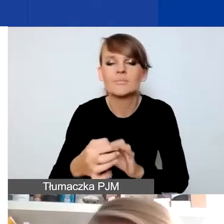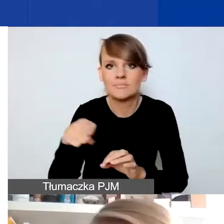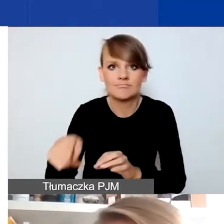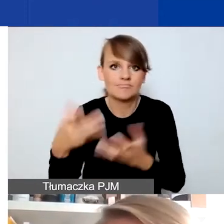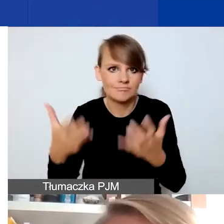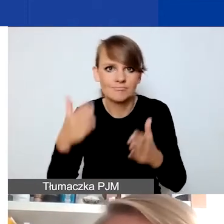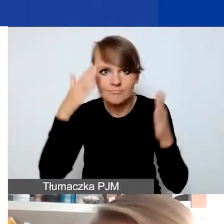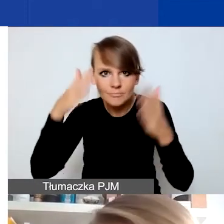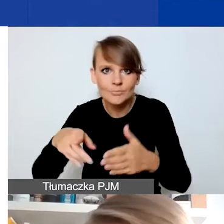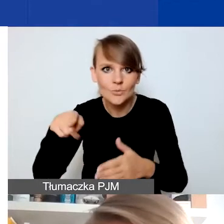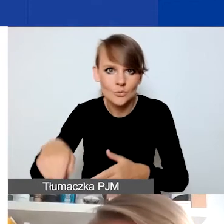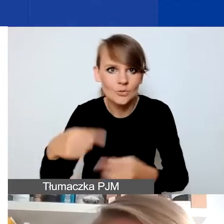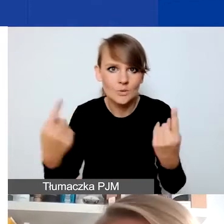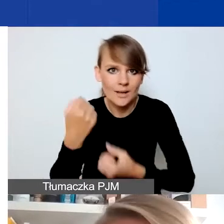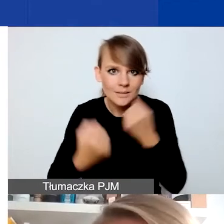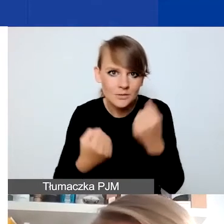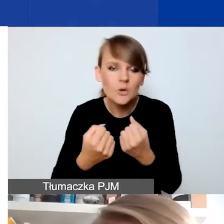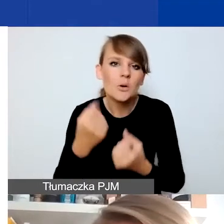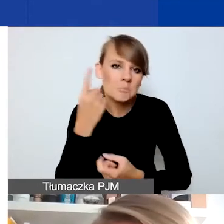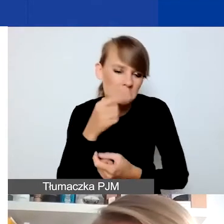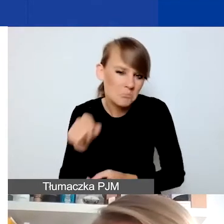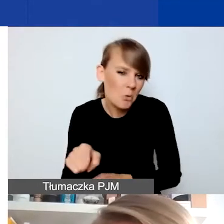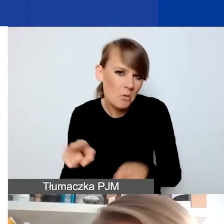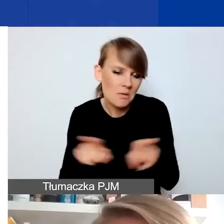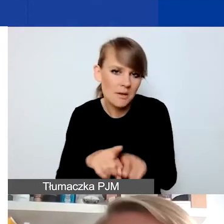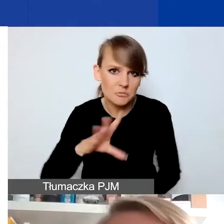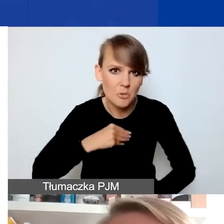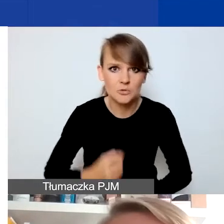Myślę, że tutaj można myśleć o tego typu przedsięwzięciach.